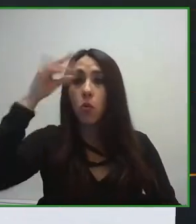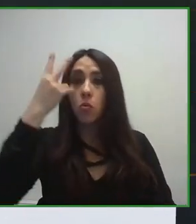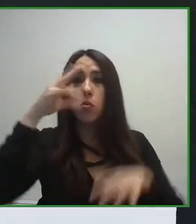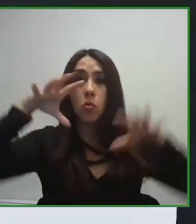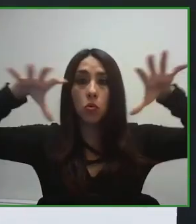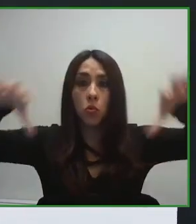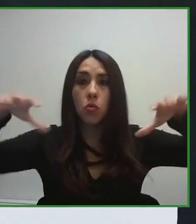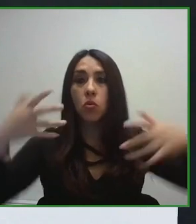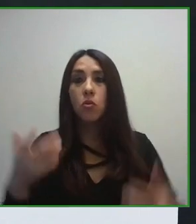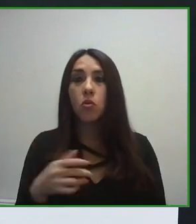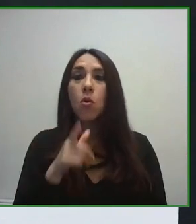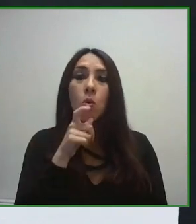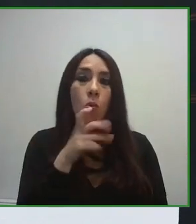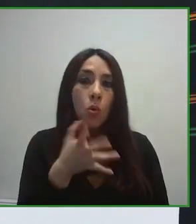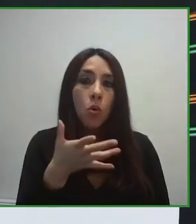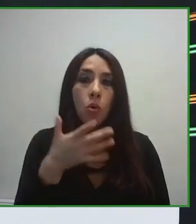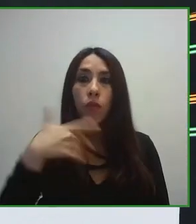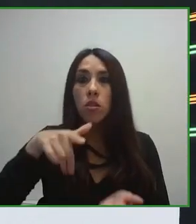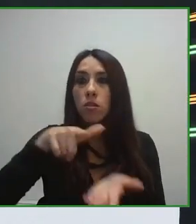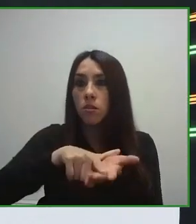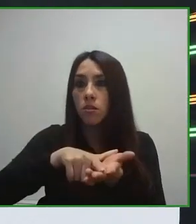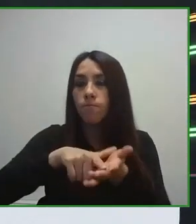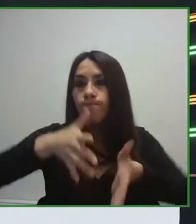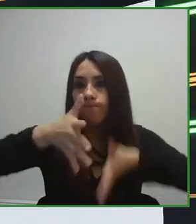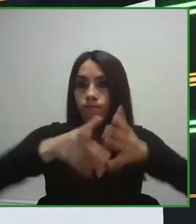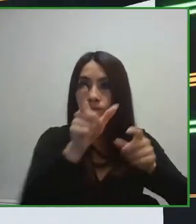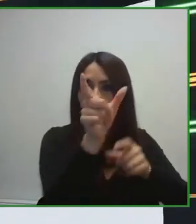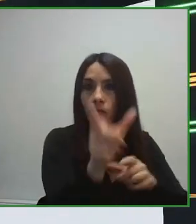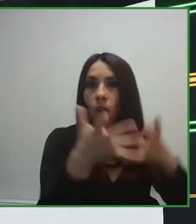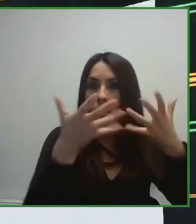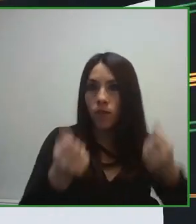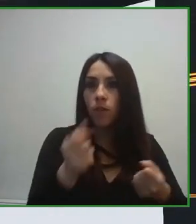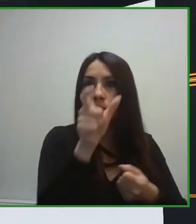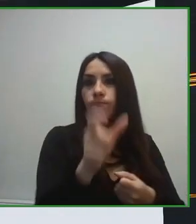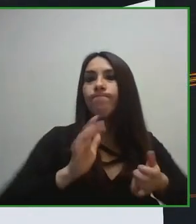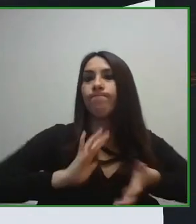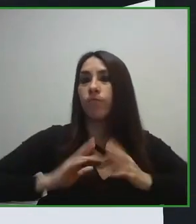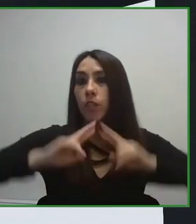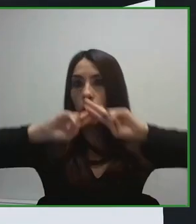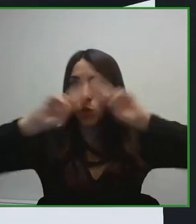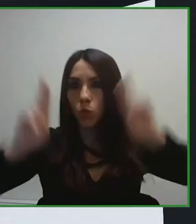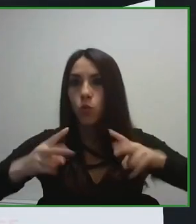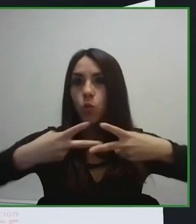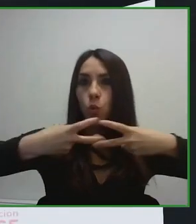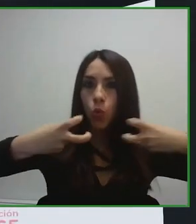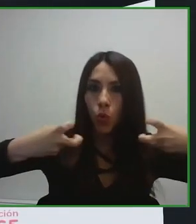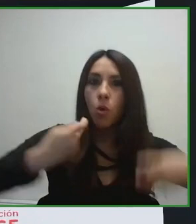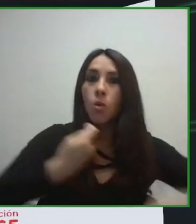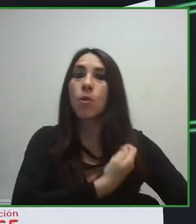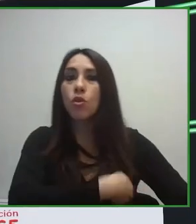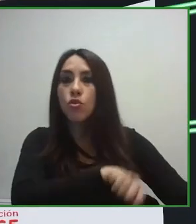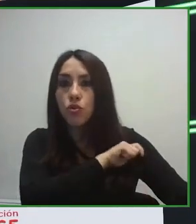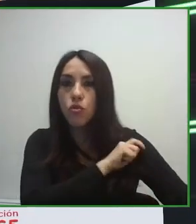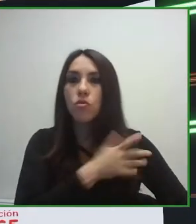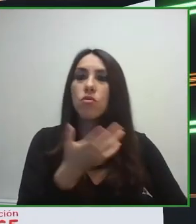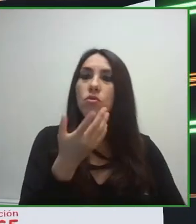El verdadero reto era conseguir un estándar que pudiera ayudar a cualquier país, a